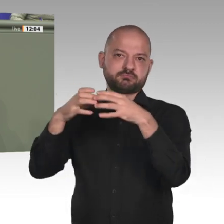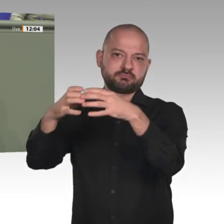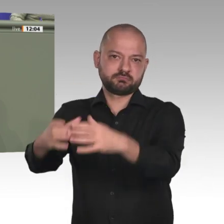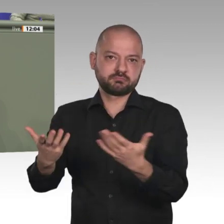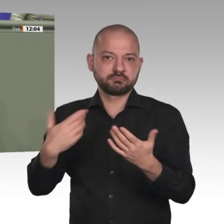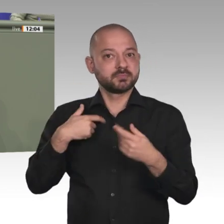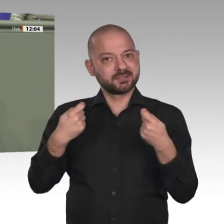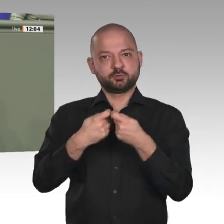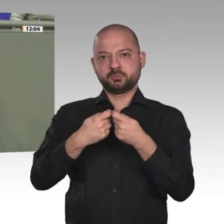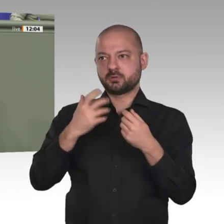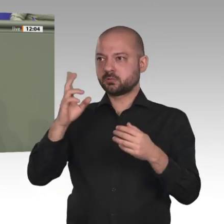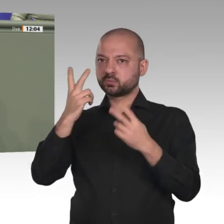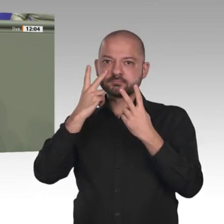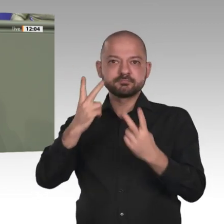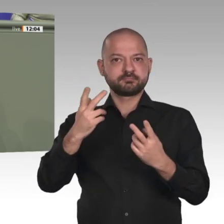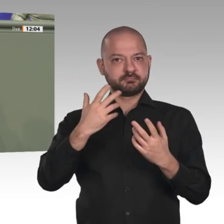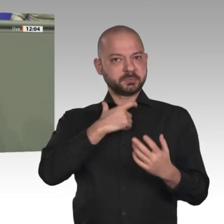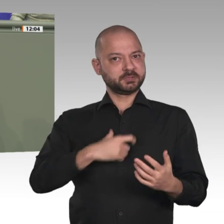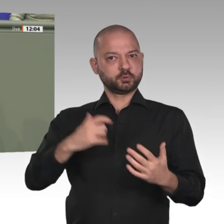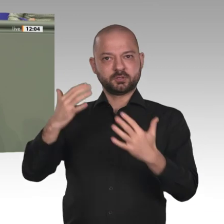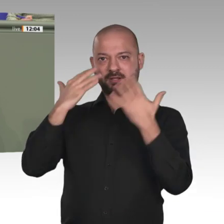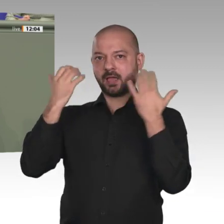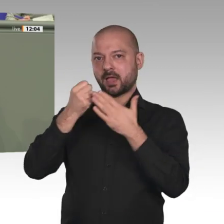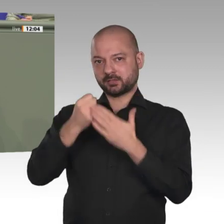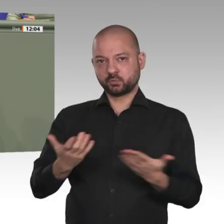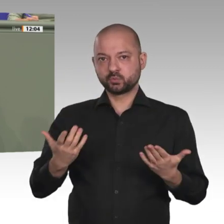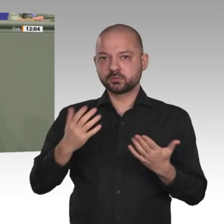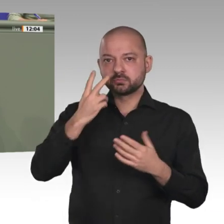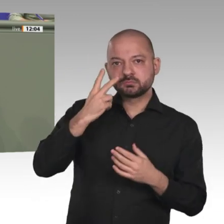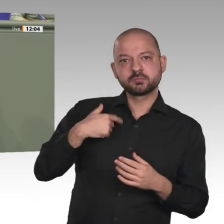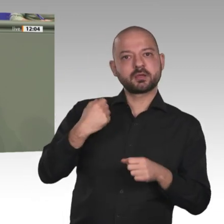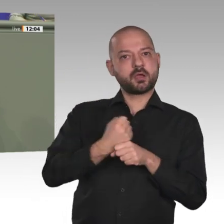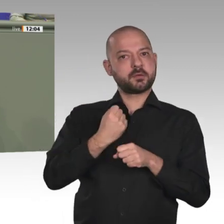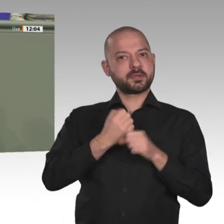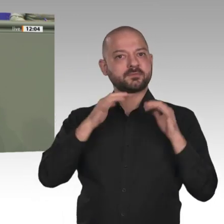dortige Bevölkerung gestalten, sondern auch, wie wir mit unseren internationalen